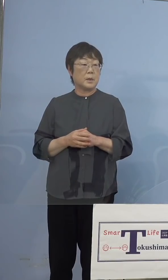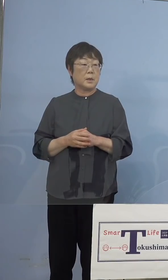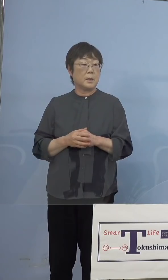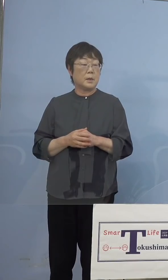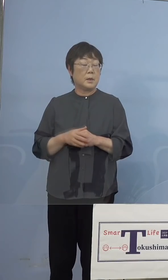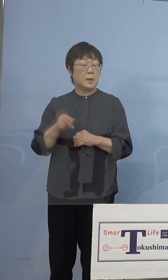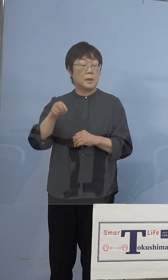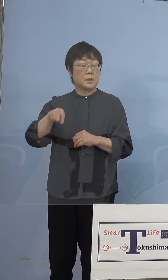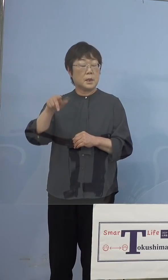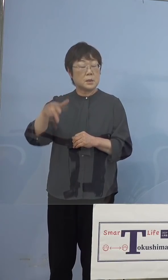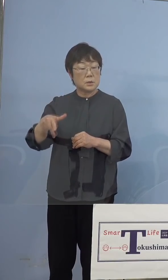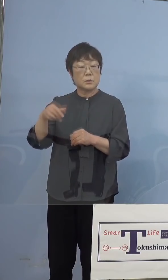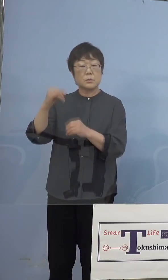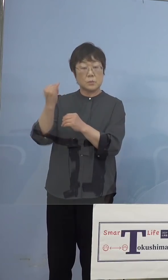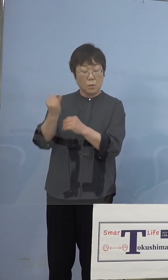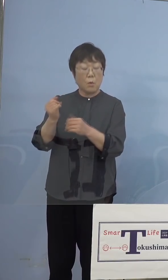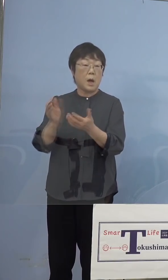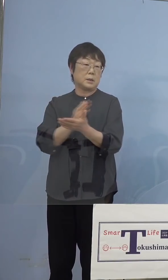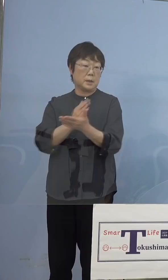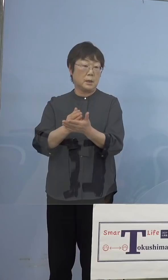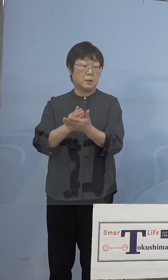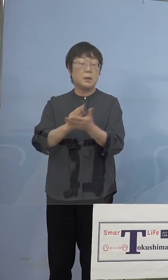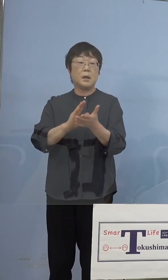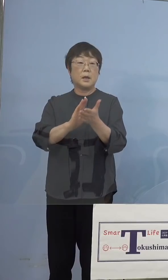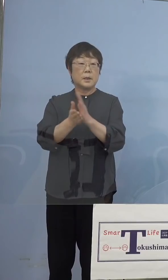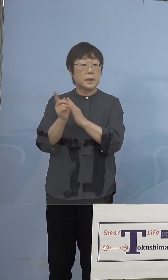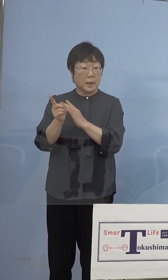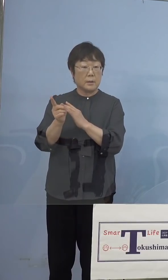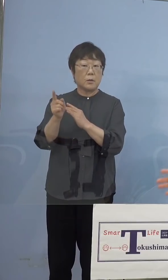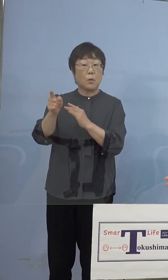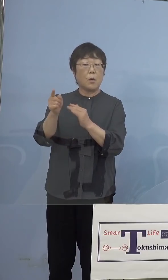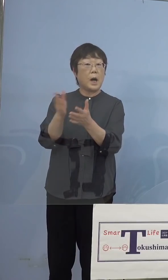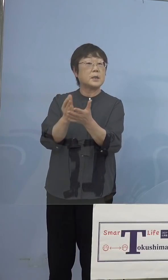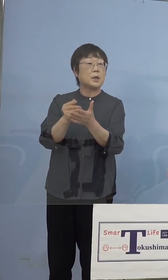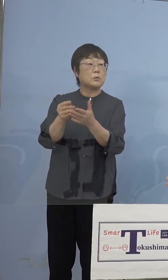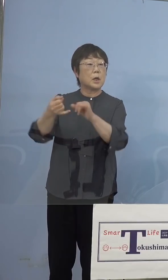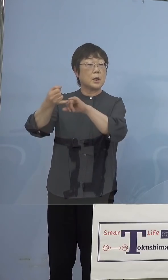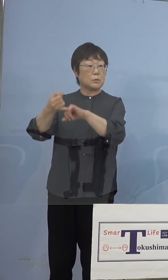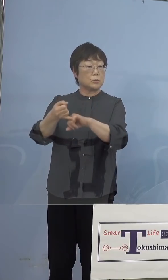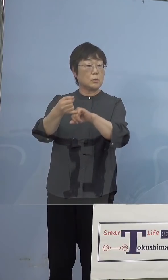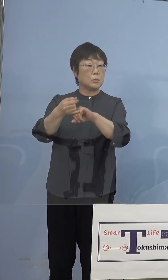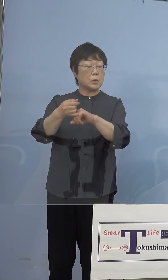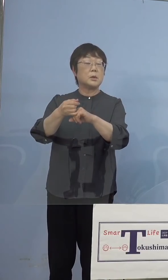ご判断で、じゃあ私県の方でも この日お約束したところが空いているから